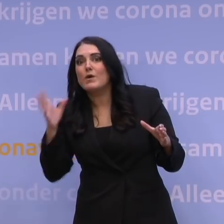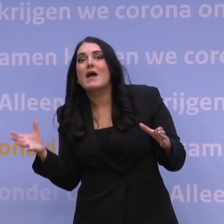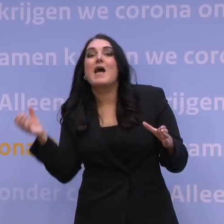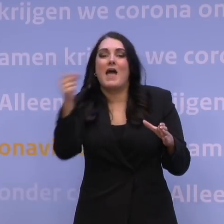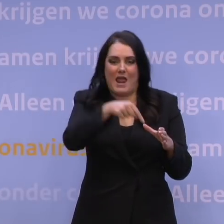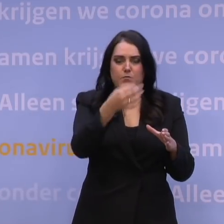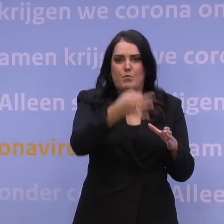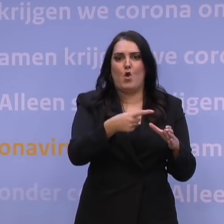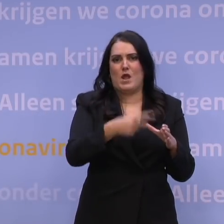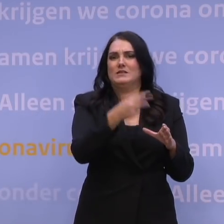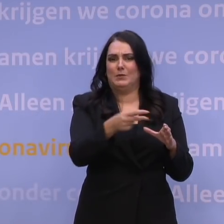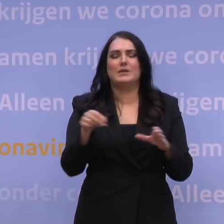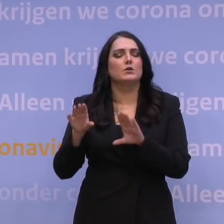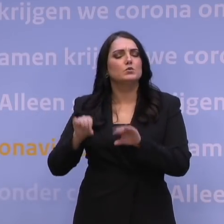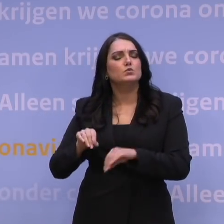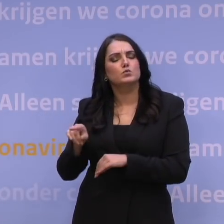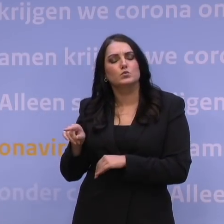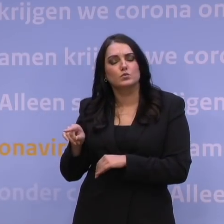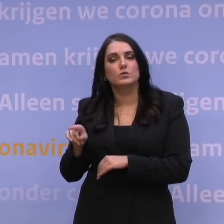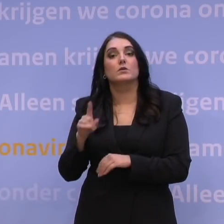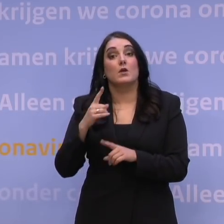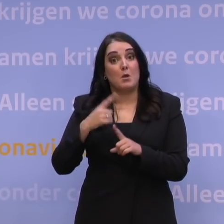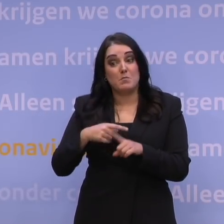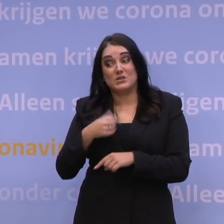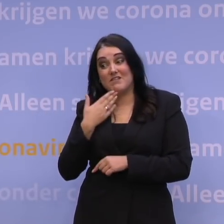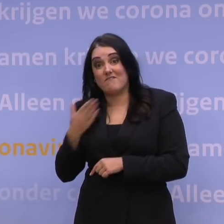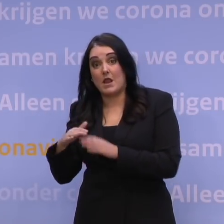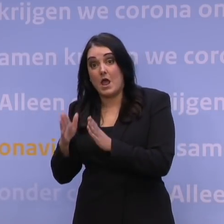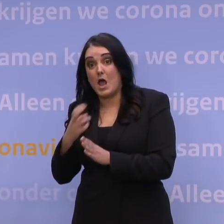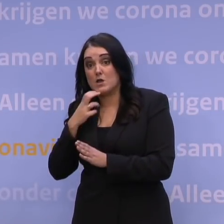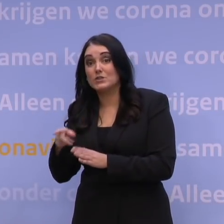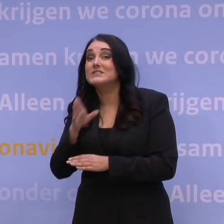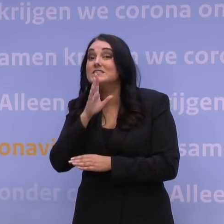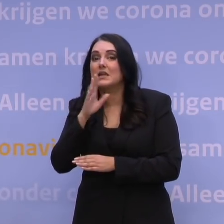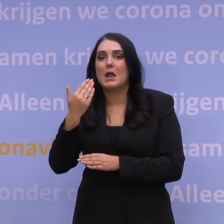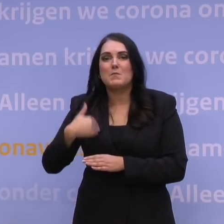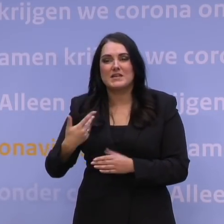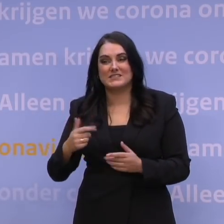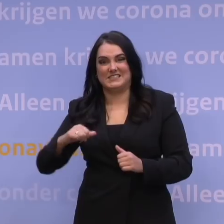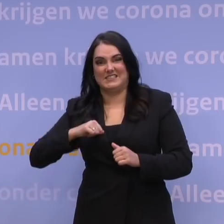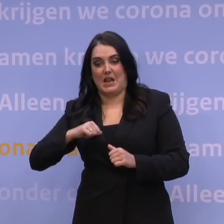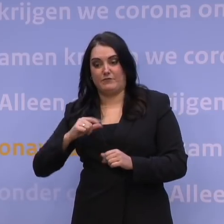dat doen ze ook trouwens. Wat we daarnaast aan de huisartsen vragen, is mensen die niet mobiel zijn, niet naar de prikstraten komen uit hun praktijk,